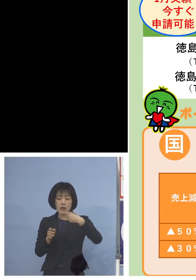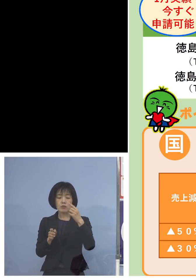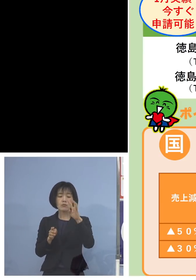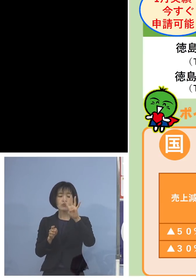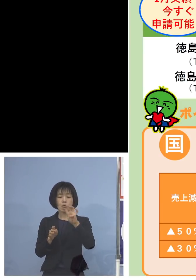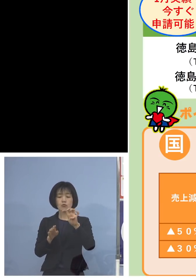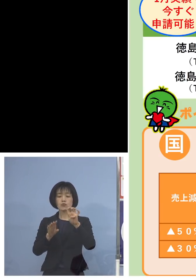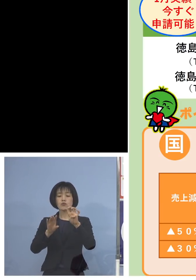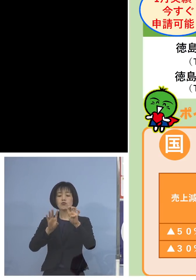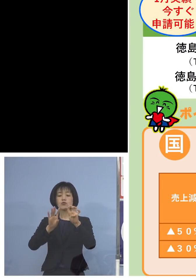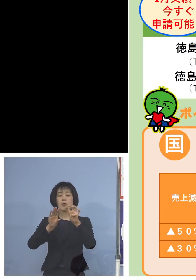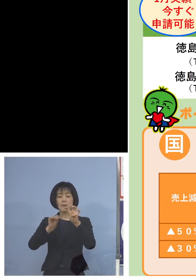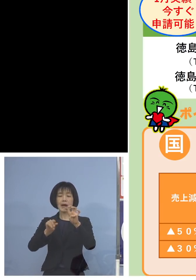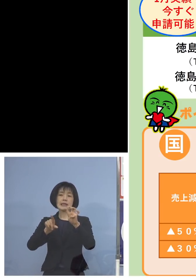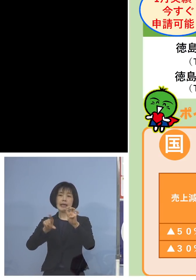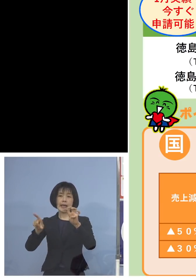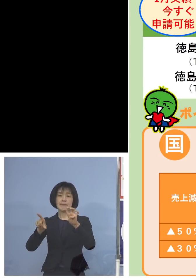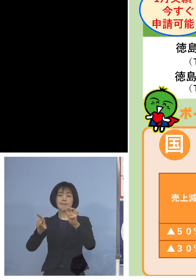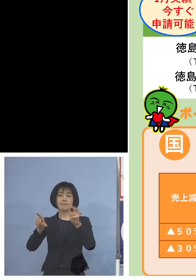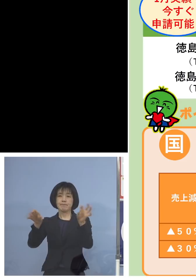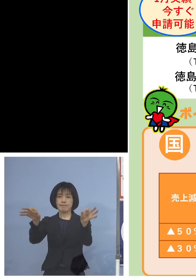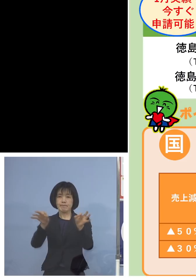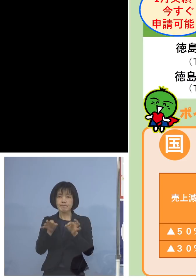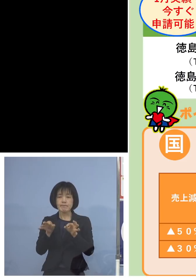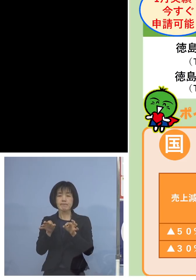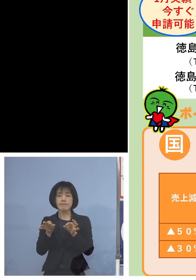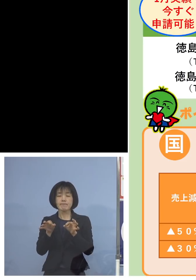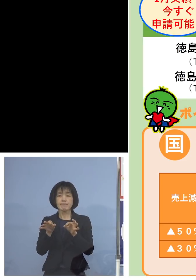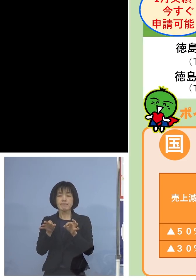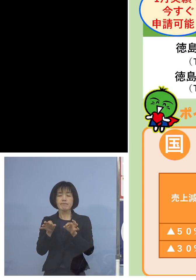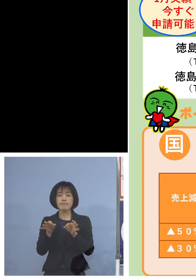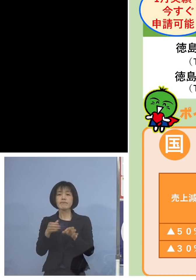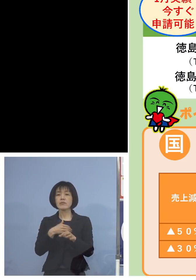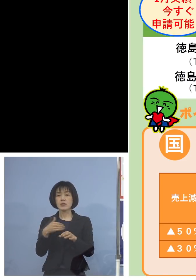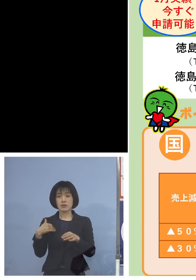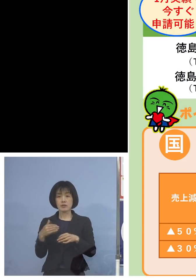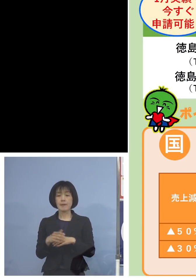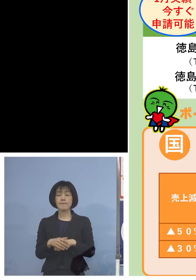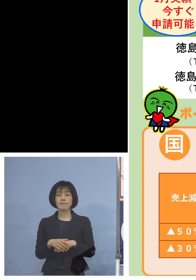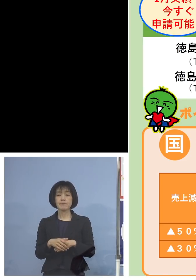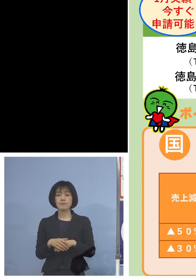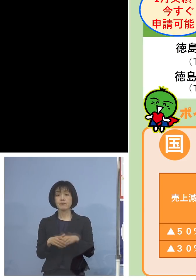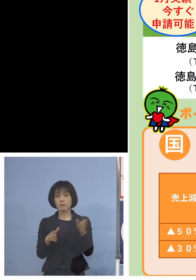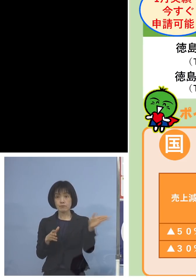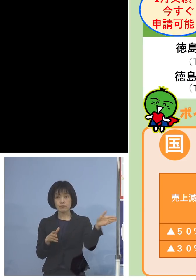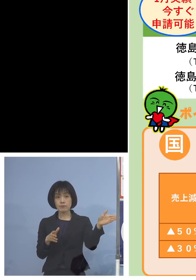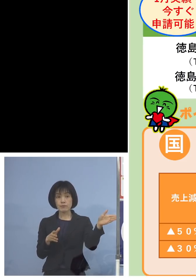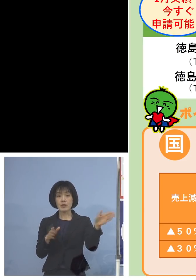最大支給ということになりますので こちら今、口で申し上げた